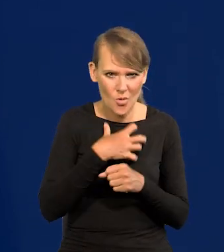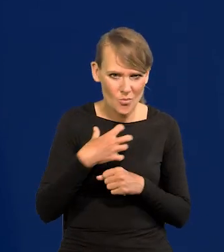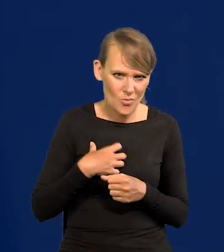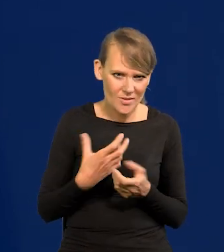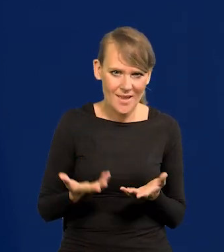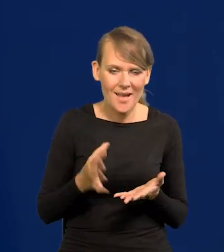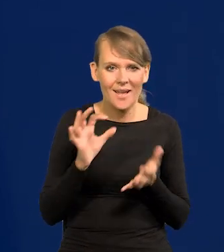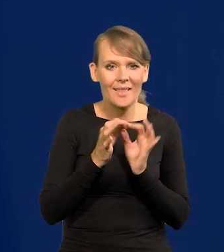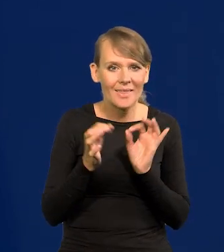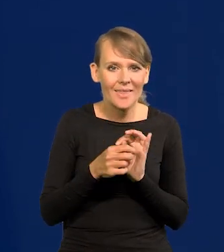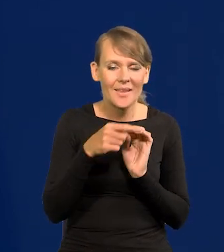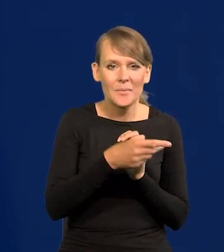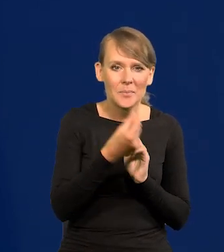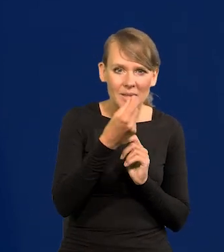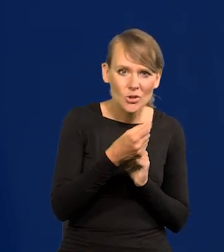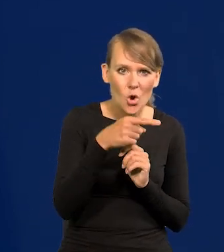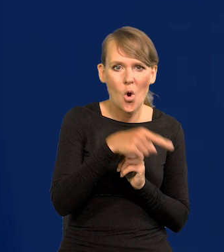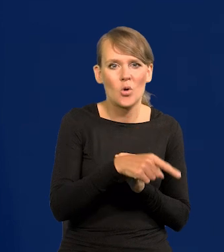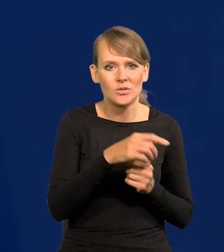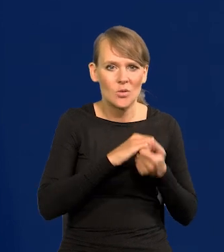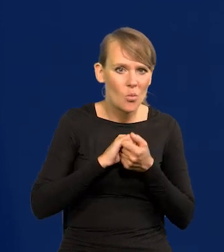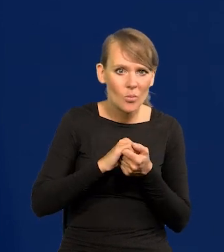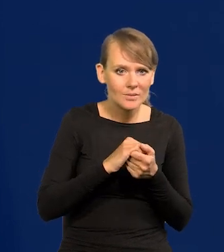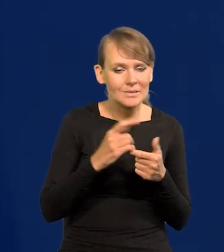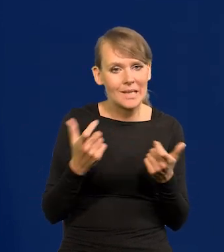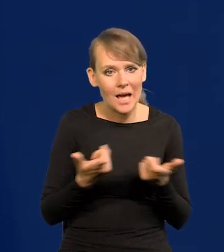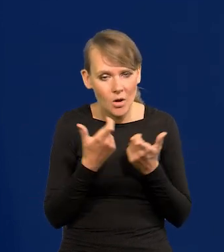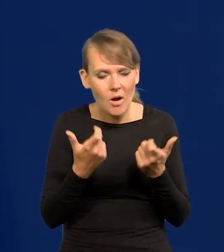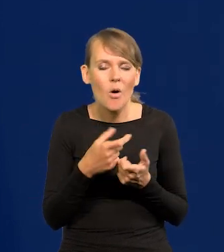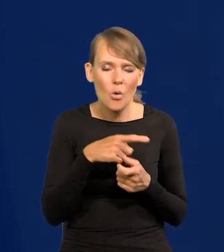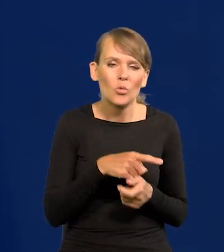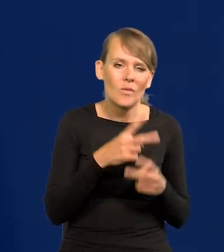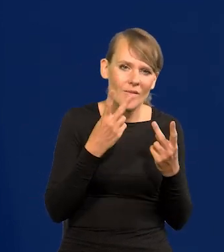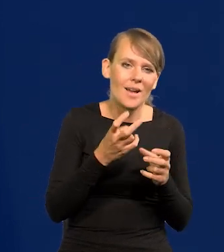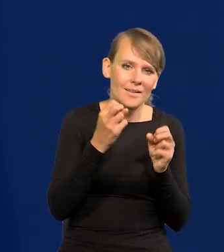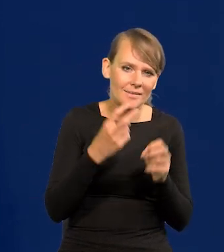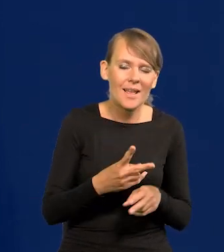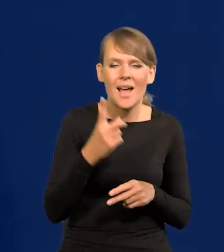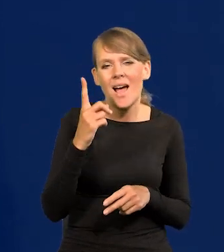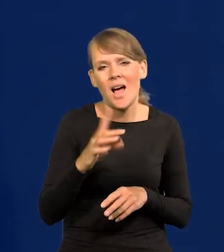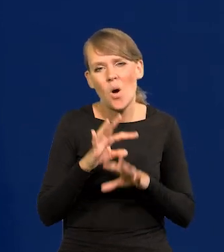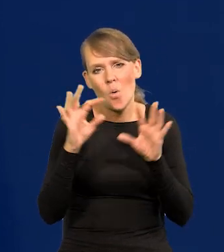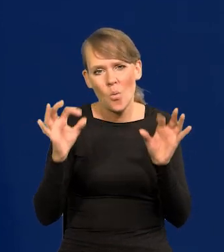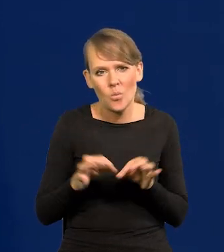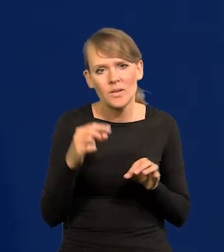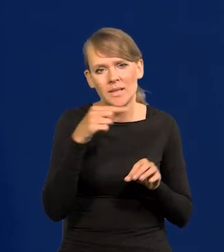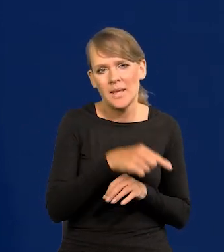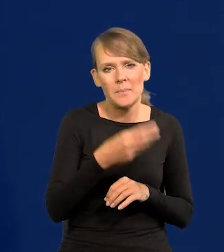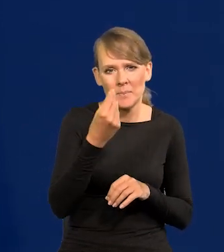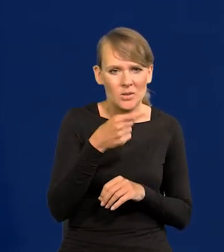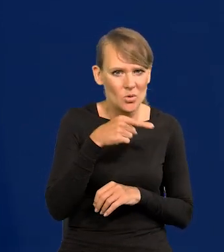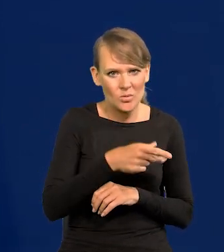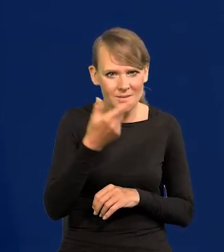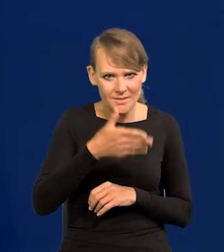Gdyby były zagrożone te środki spójności, to to już ma znaczenie, oczywiście. Nawiasem mówiąc, przejściowo ich nie będzie, proszę pamiętać,